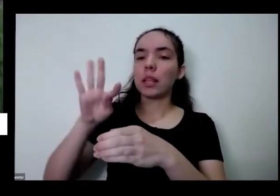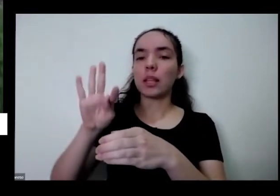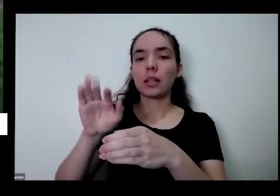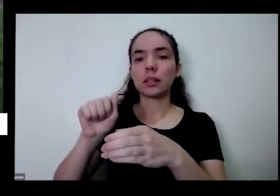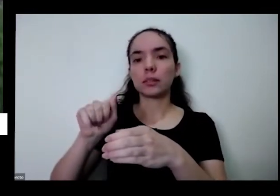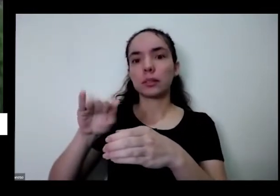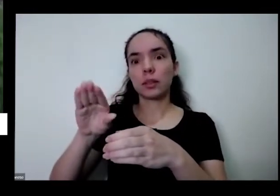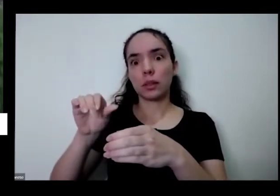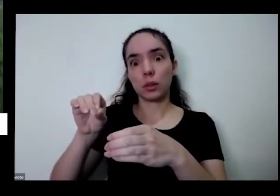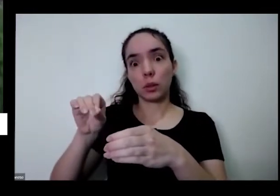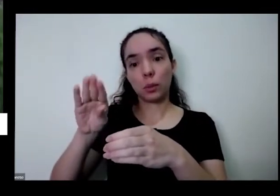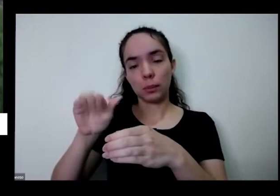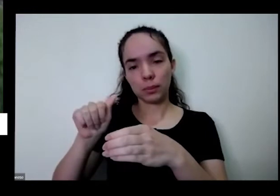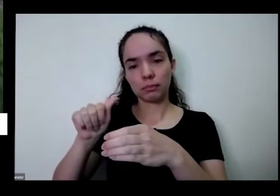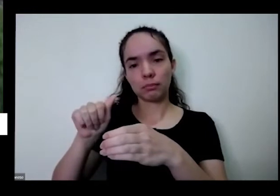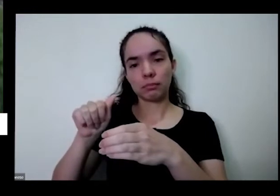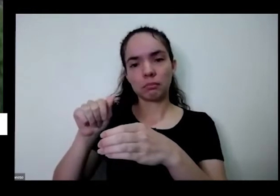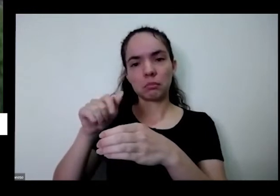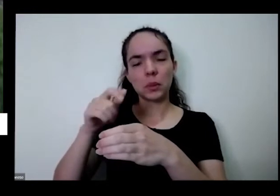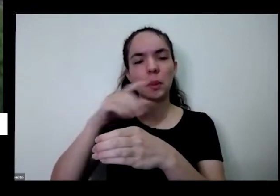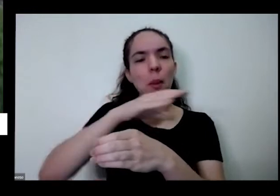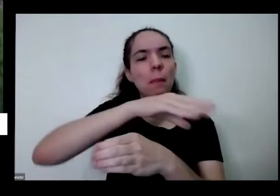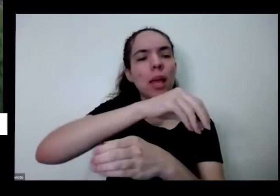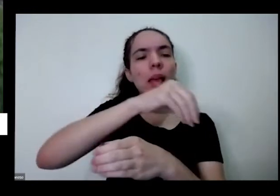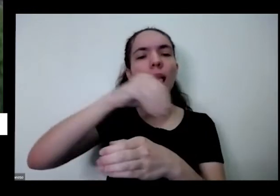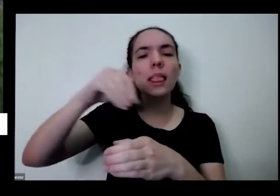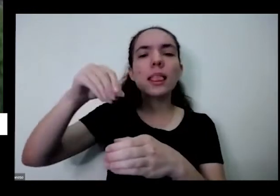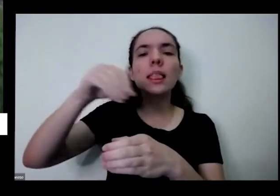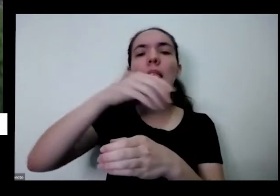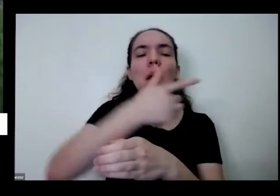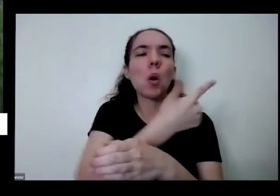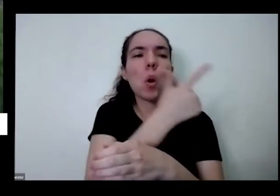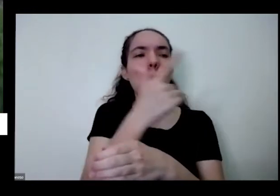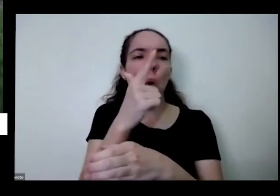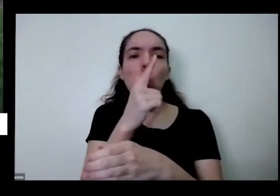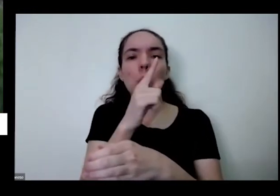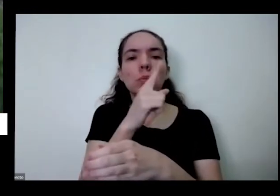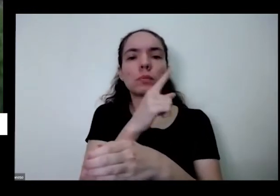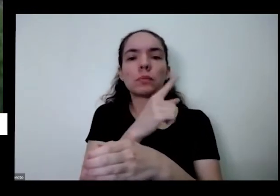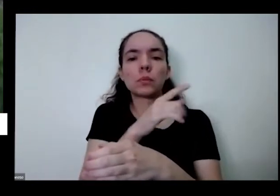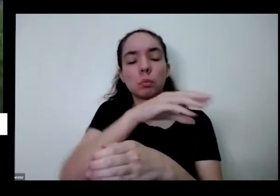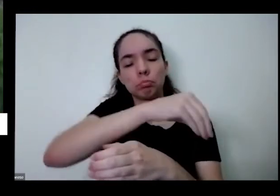peguei uma terra aqui de uma outra que já ter sido utilizado para outras coisas também coloquei Olha